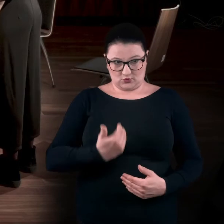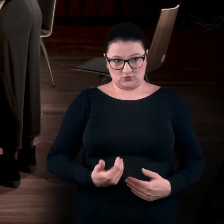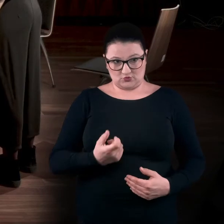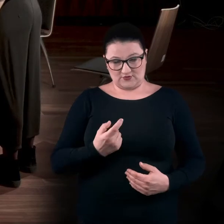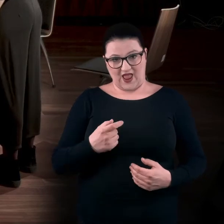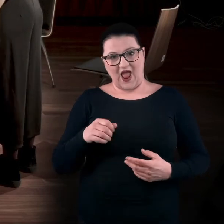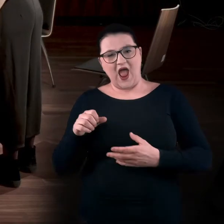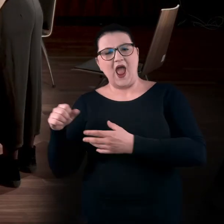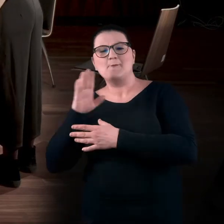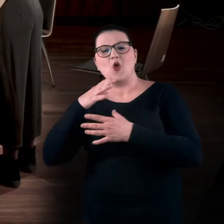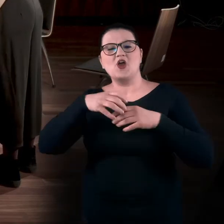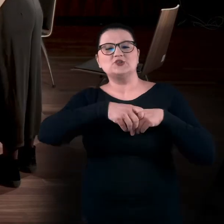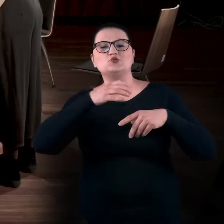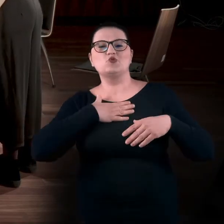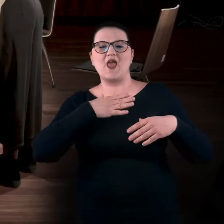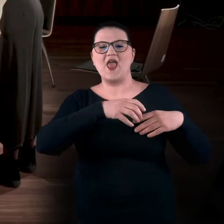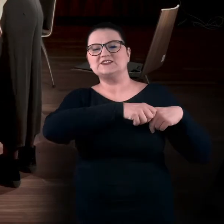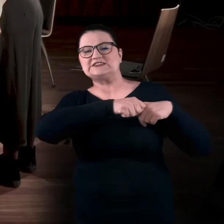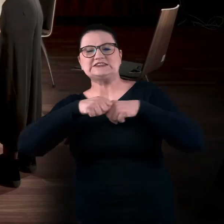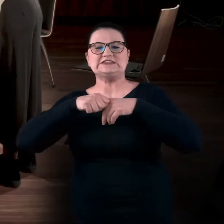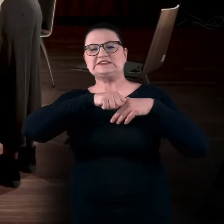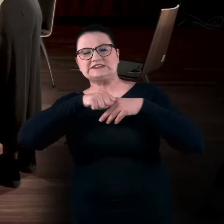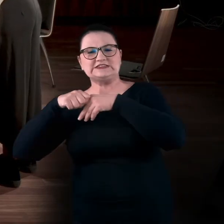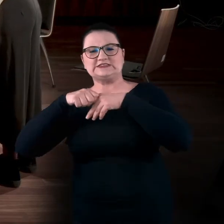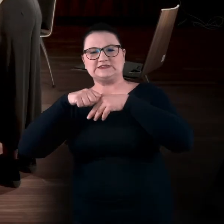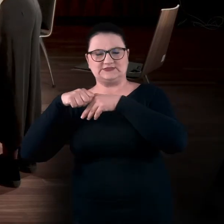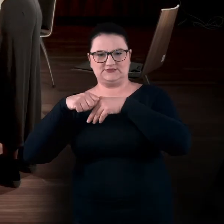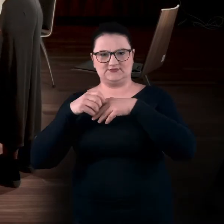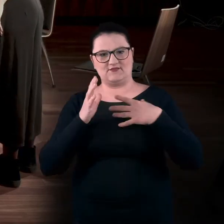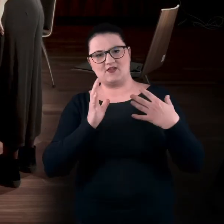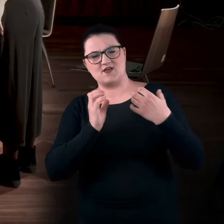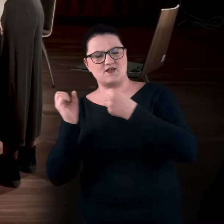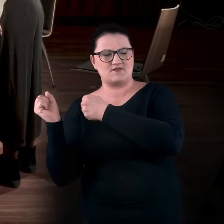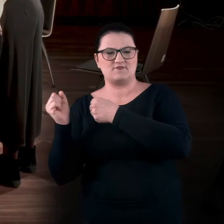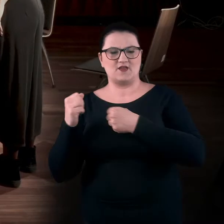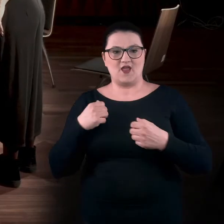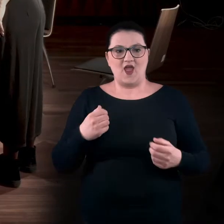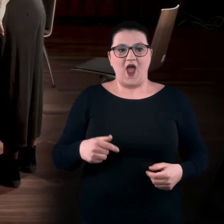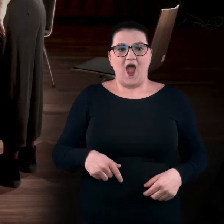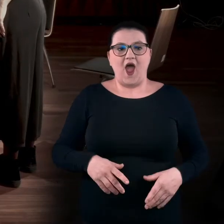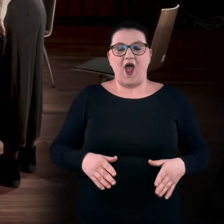Tak jakby coś was tam ciągnęło, jakaś lina ciągnęła was w prawą stronę. Staramy się nie odrywać stóp?